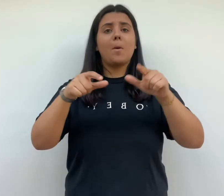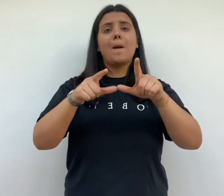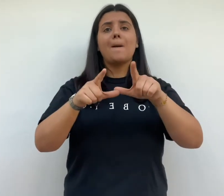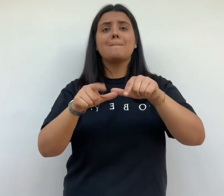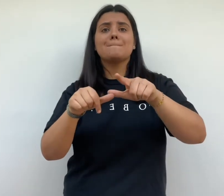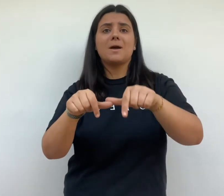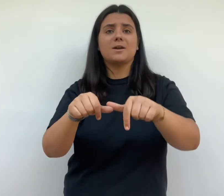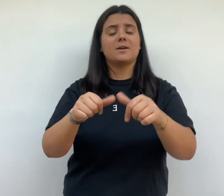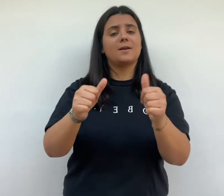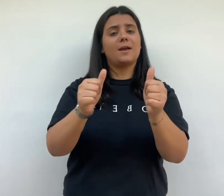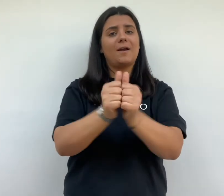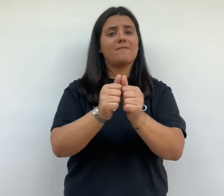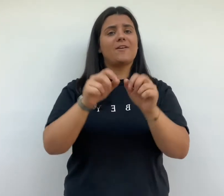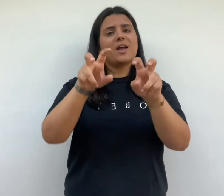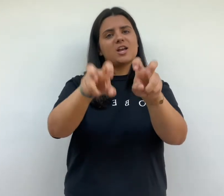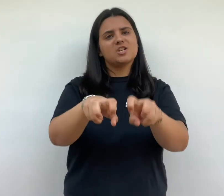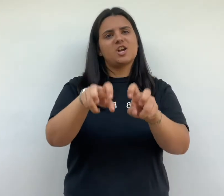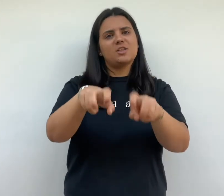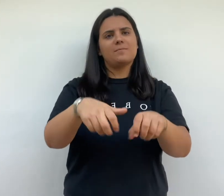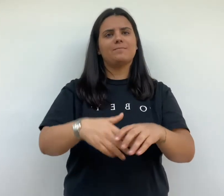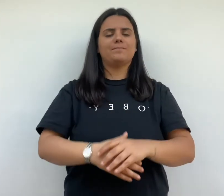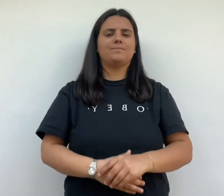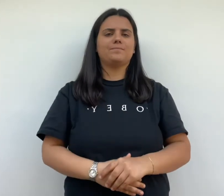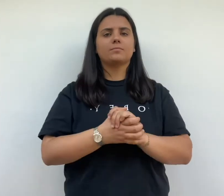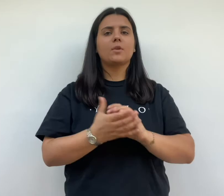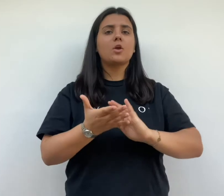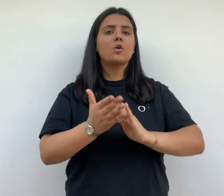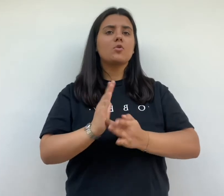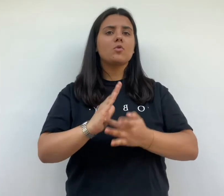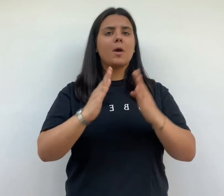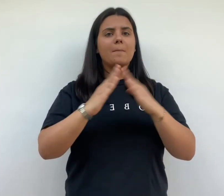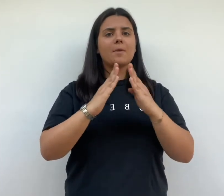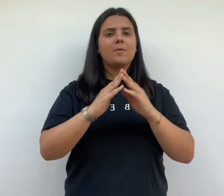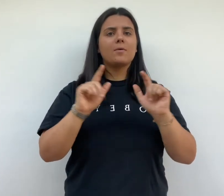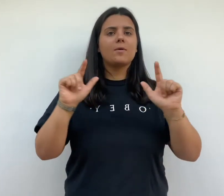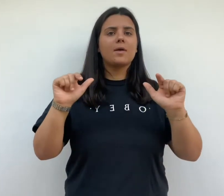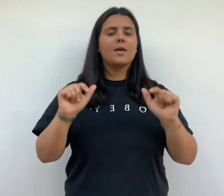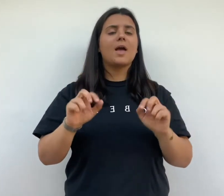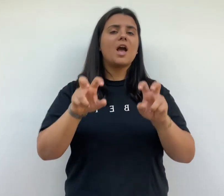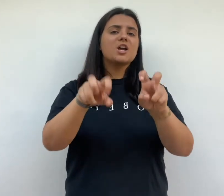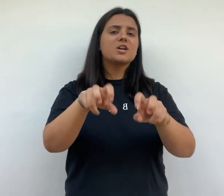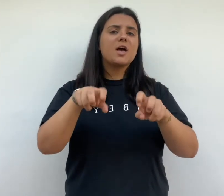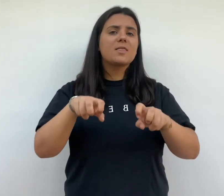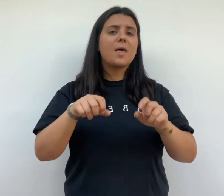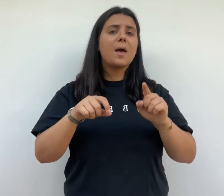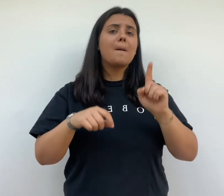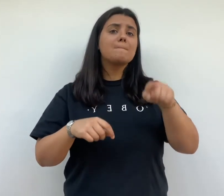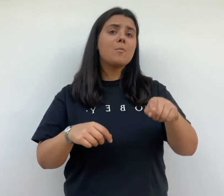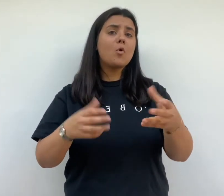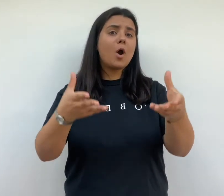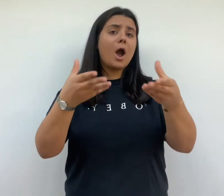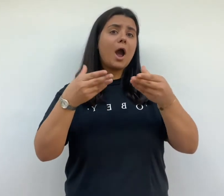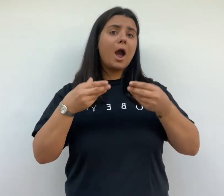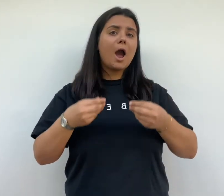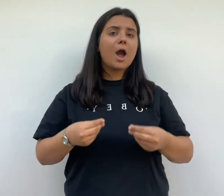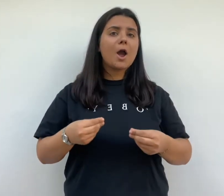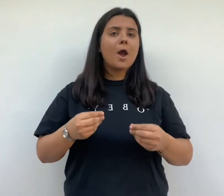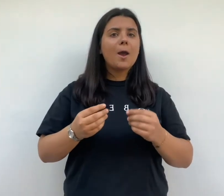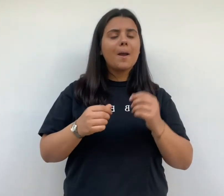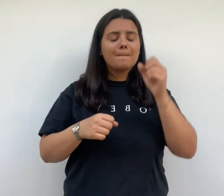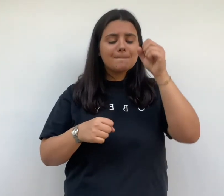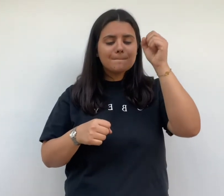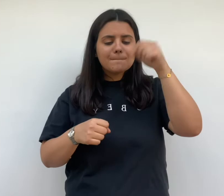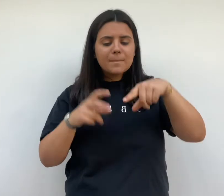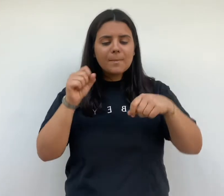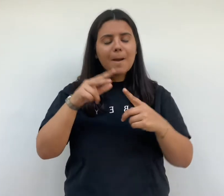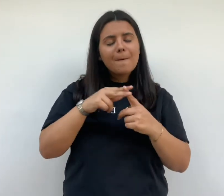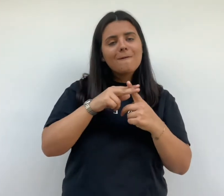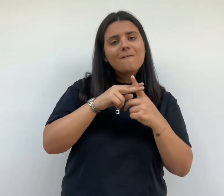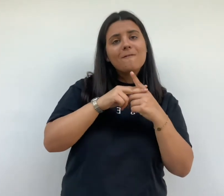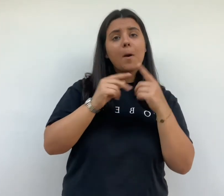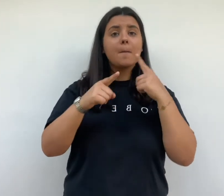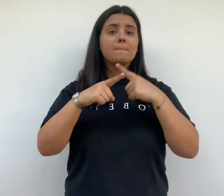chaque maison possède un jardin conçu pour accueillir un potager et un poulailler